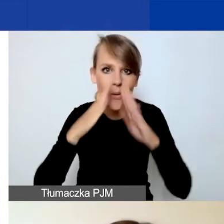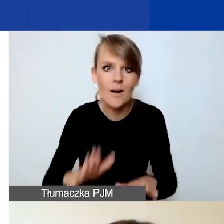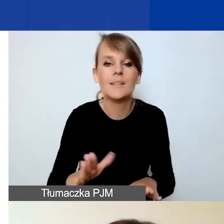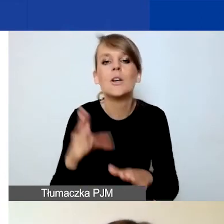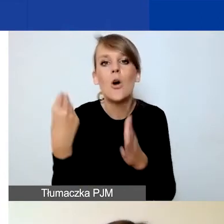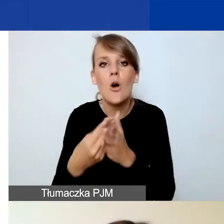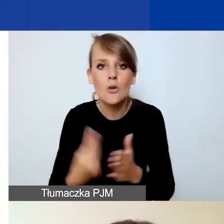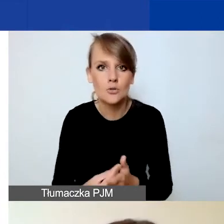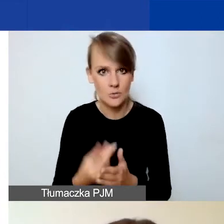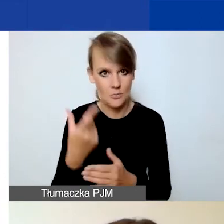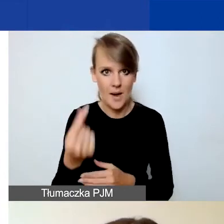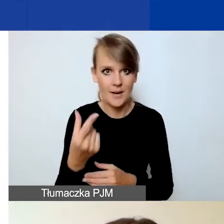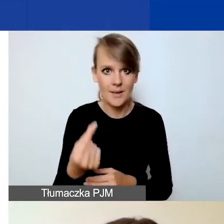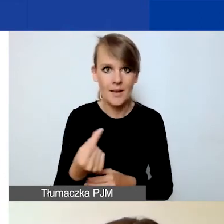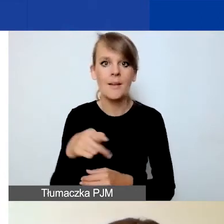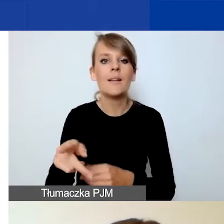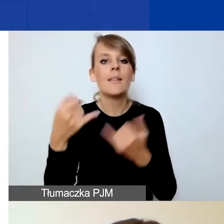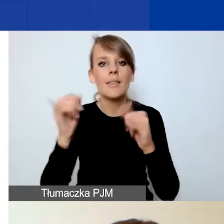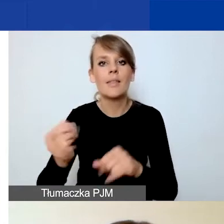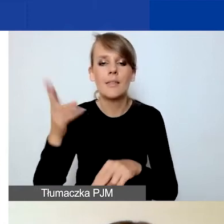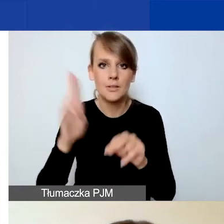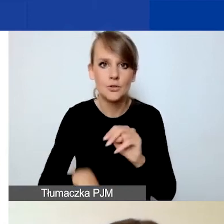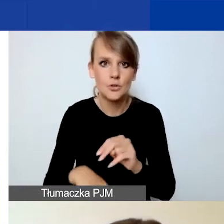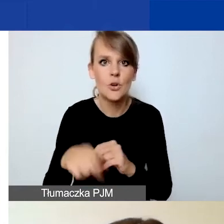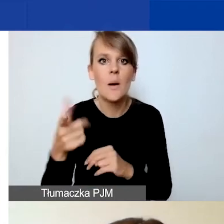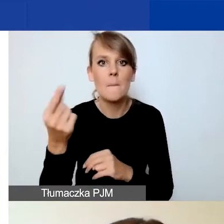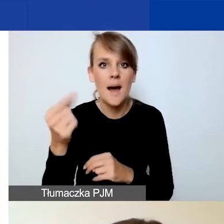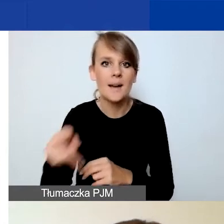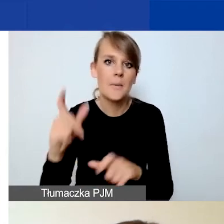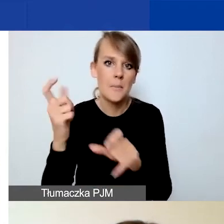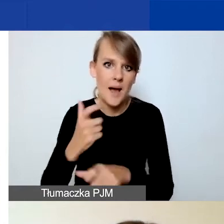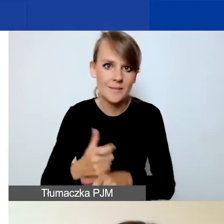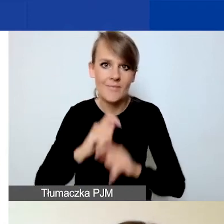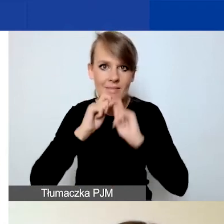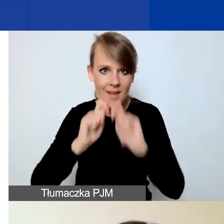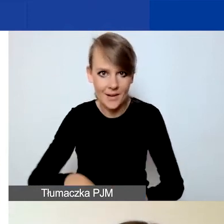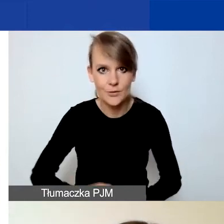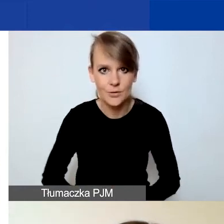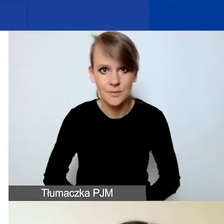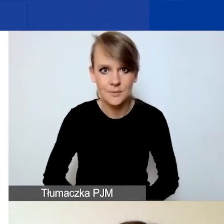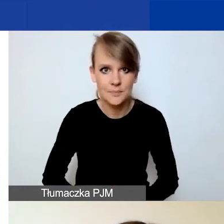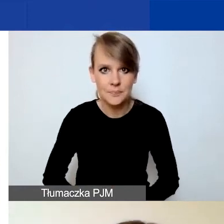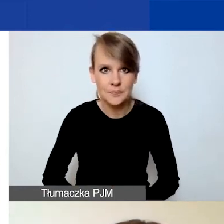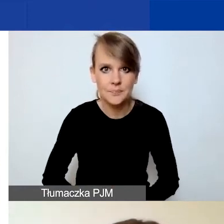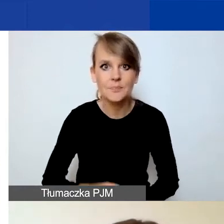partnerów innych niż partnerów z Państw-Darczyńców. To jest tabela pomocnicza.